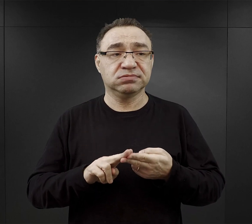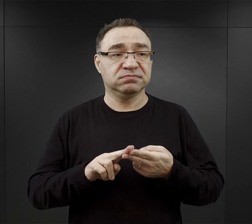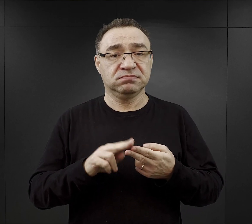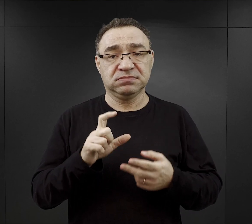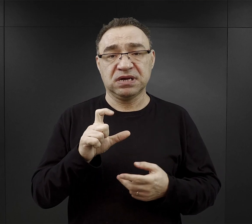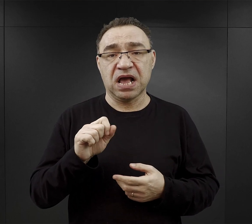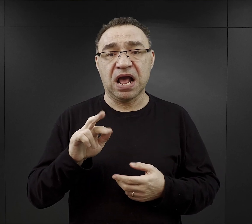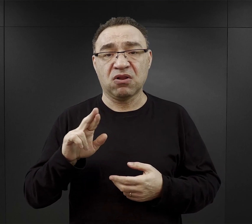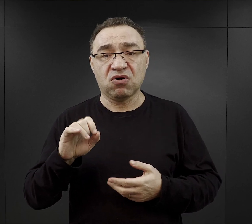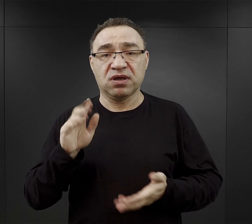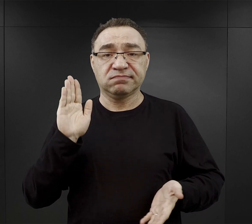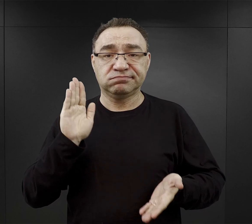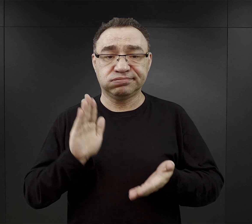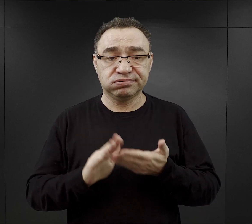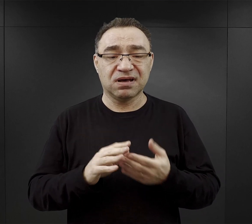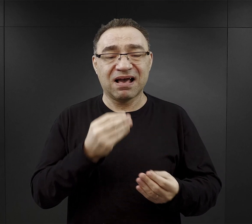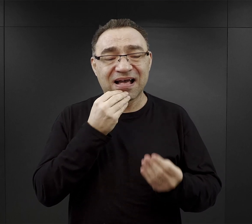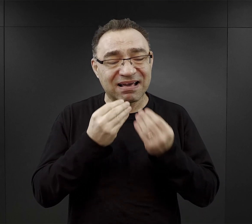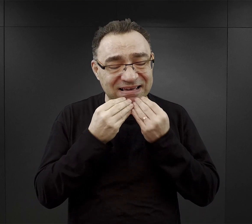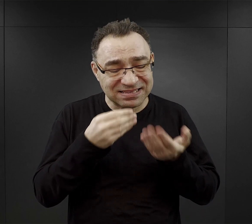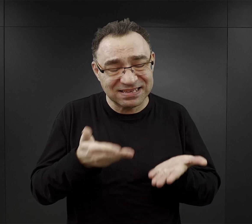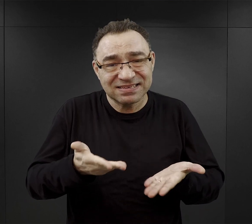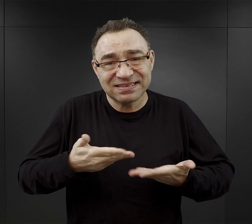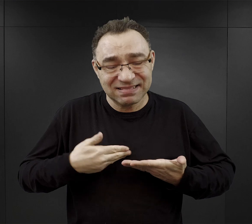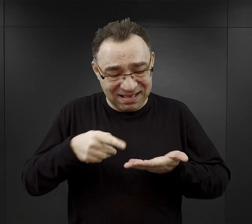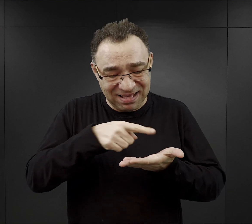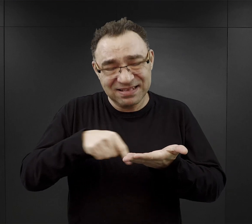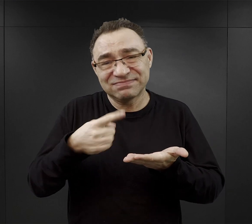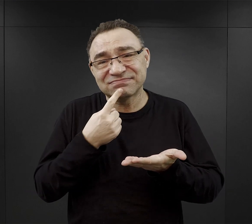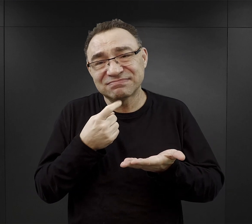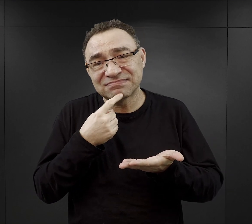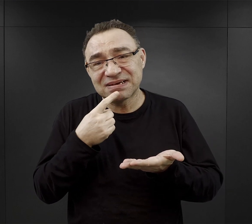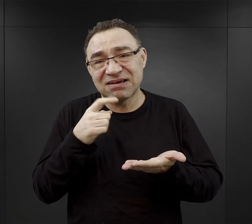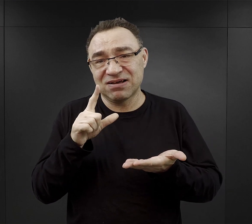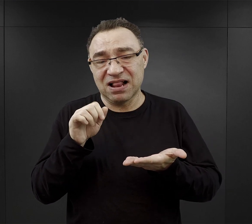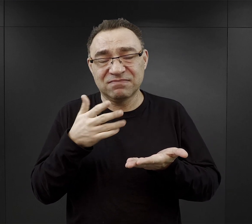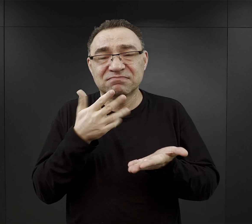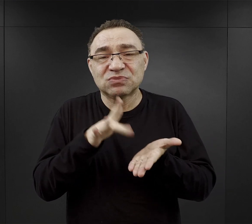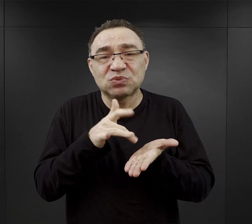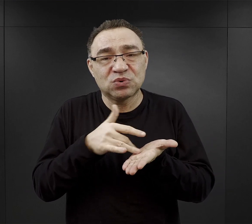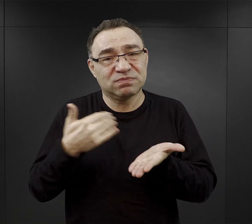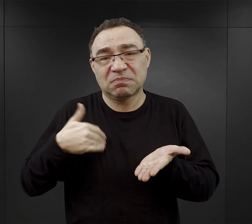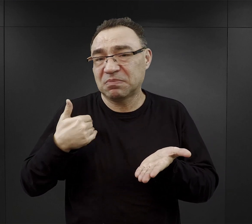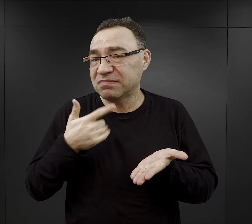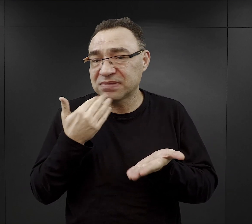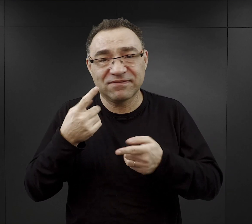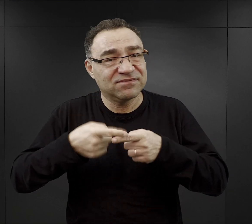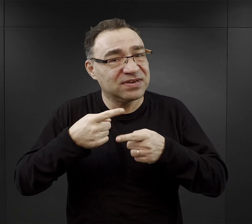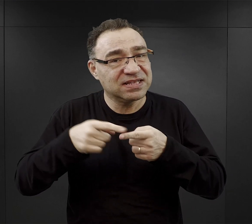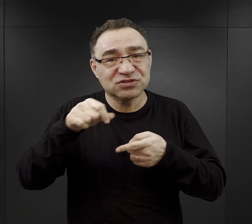a te potrawy były właśnie nisko kaloryczne, o małej zawartości tłuszczu, białka, witamin, soli mineralnych.